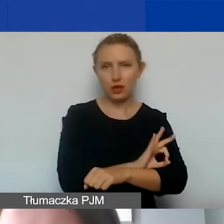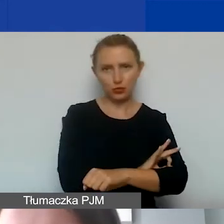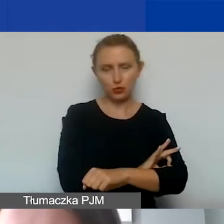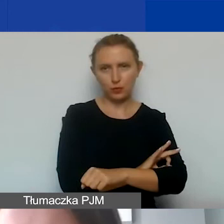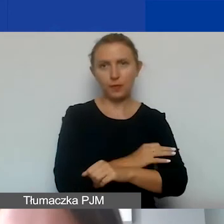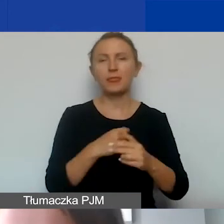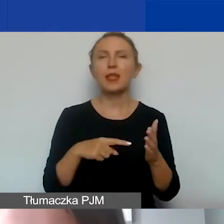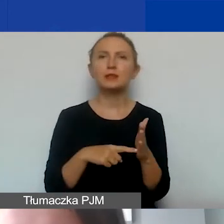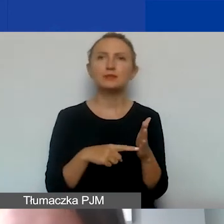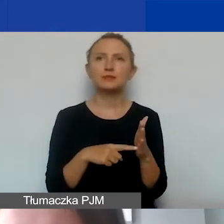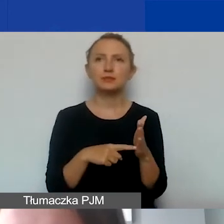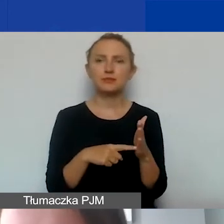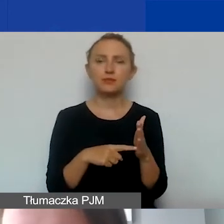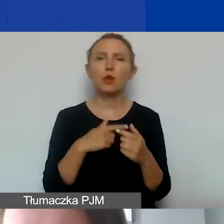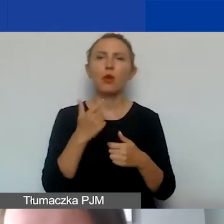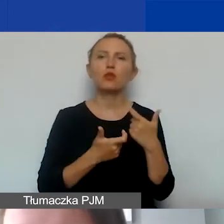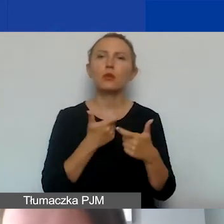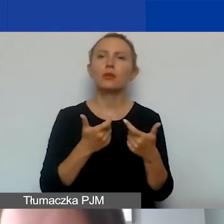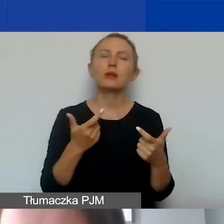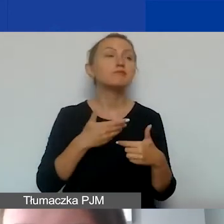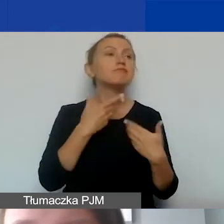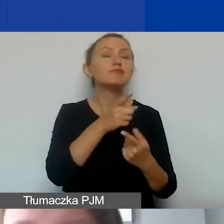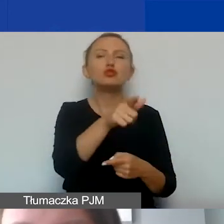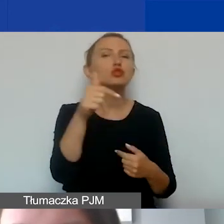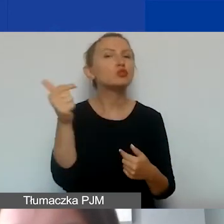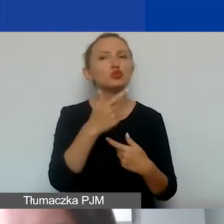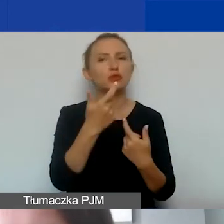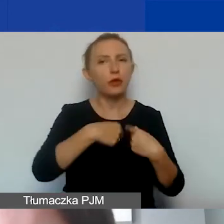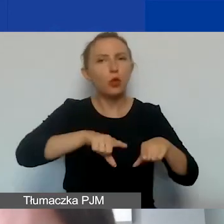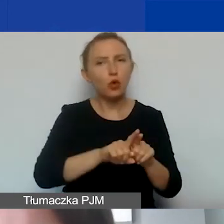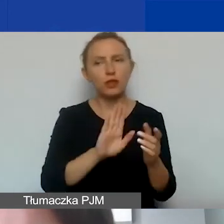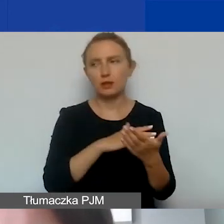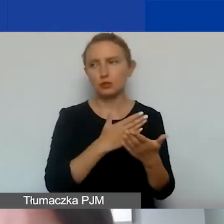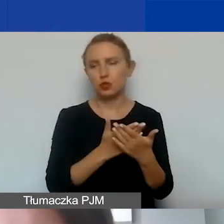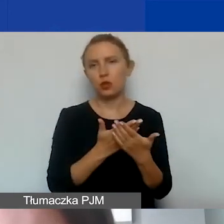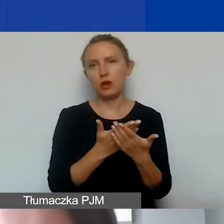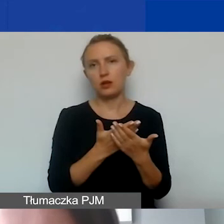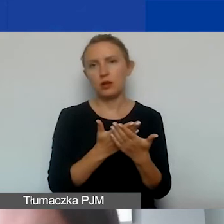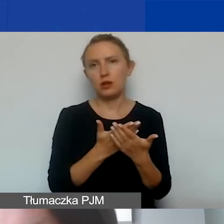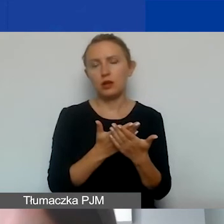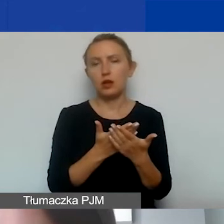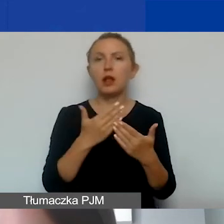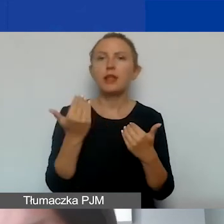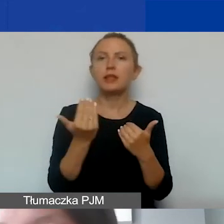Czyli nakładamy na państwa pewne zobowiązania, m.in. otworzenie wyodrębnionego rachunku bankowego.